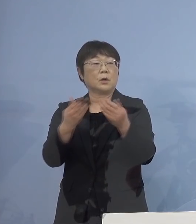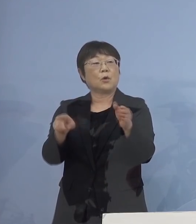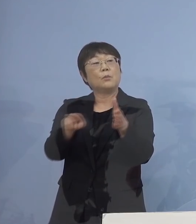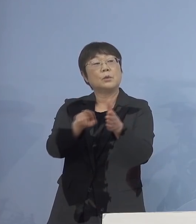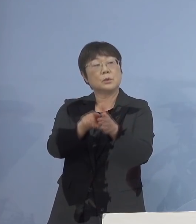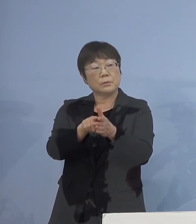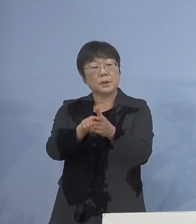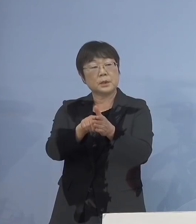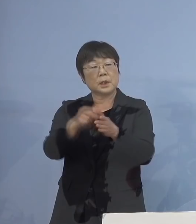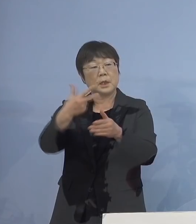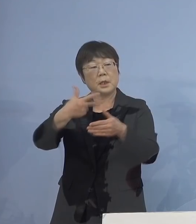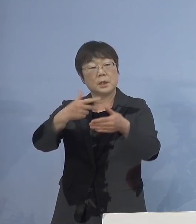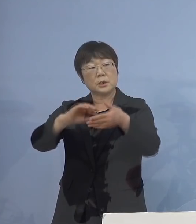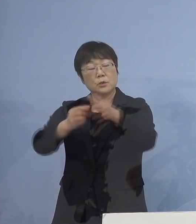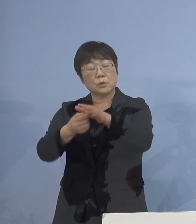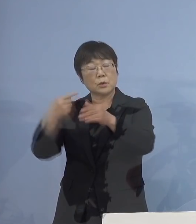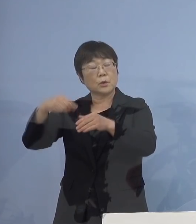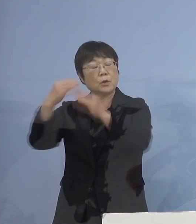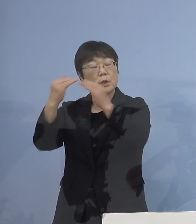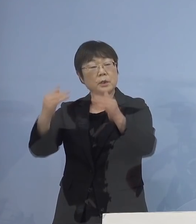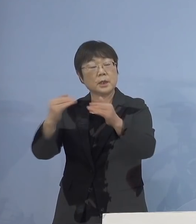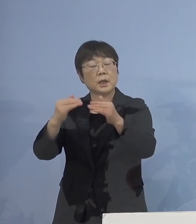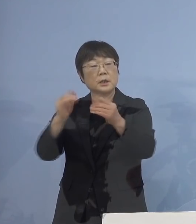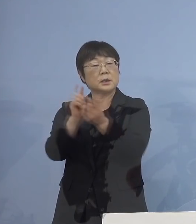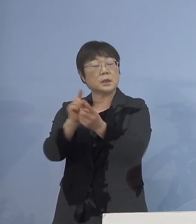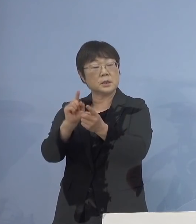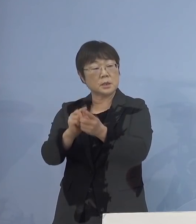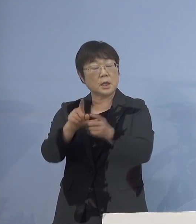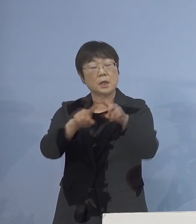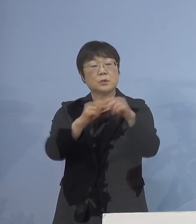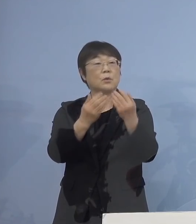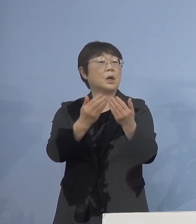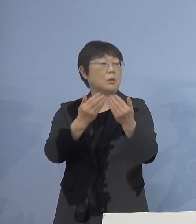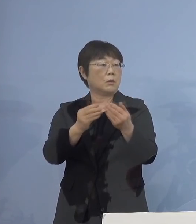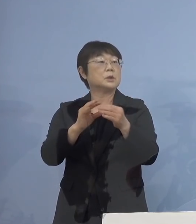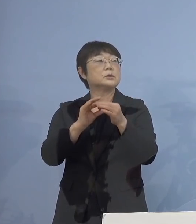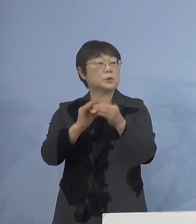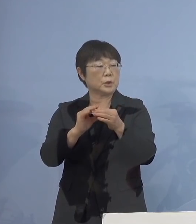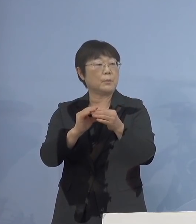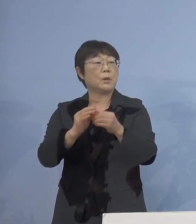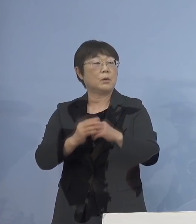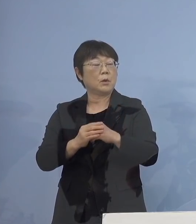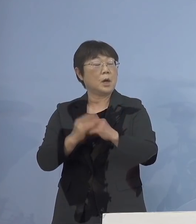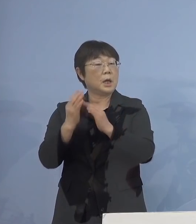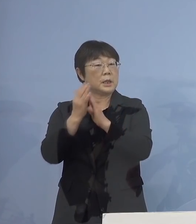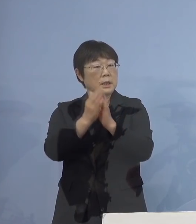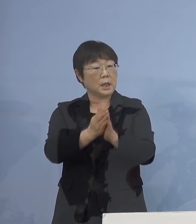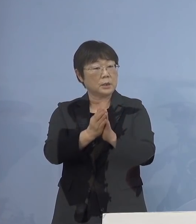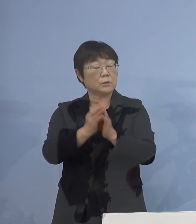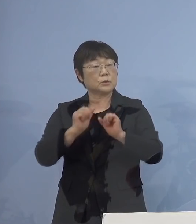市町村教育委員会に対しては 小学校も含めて検討するように 依頼するということでしょうか （知事） はい